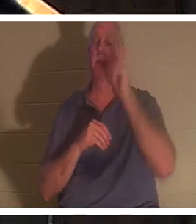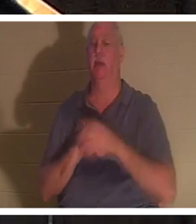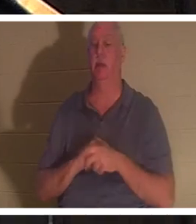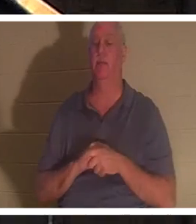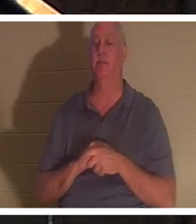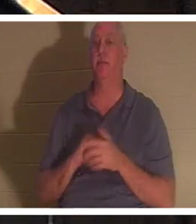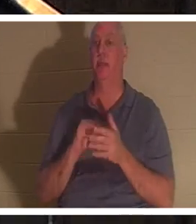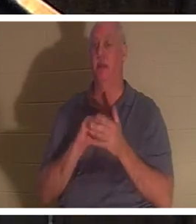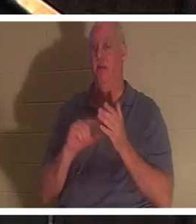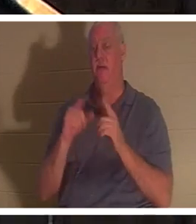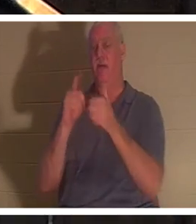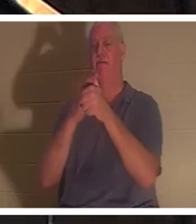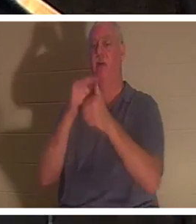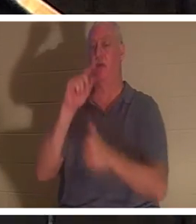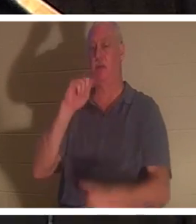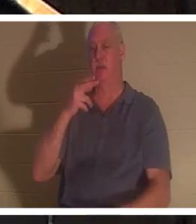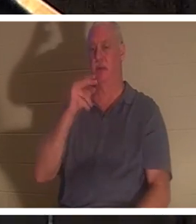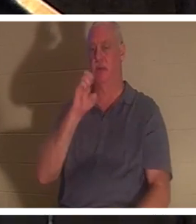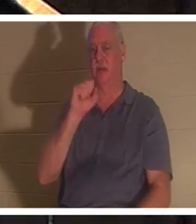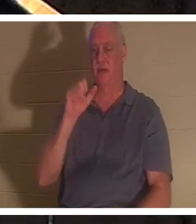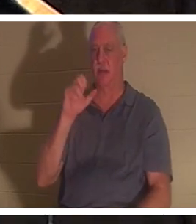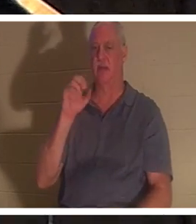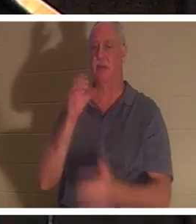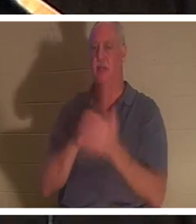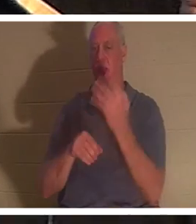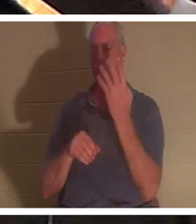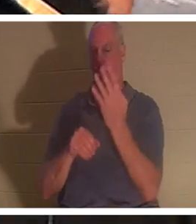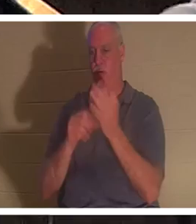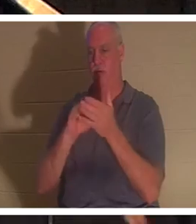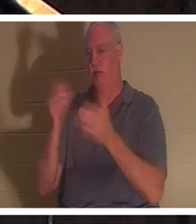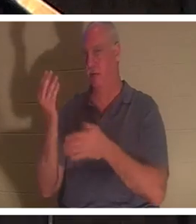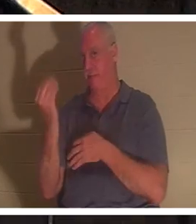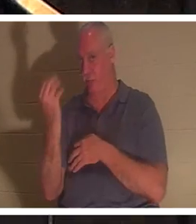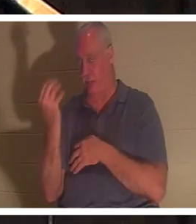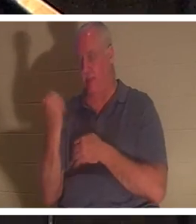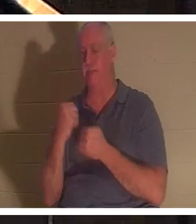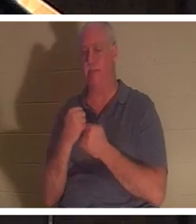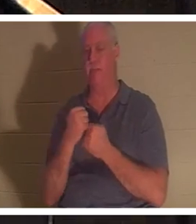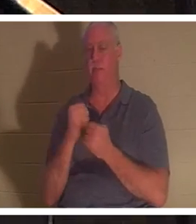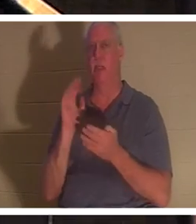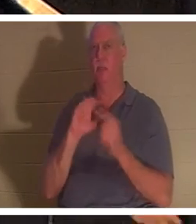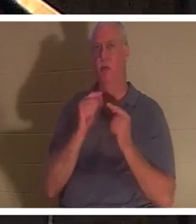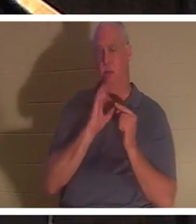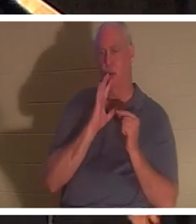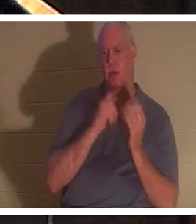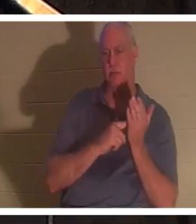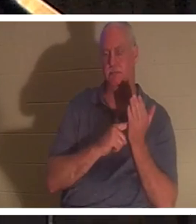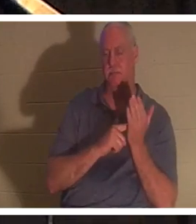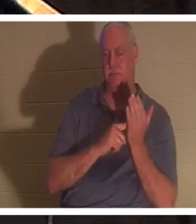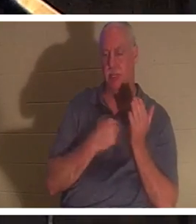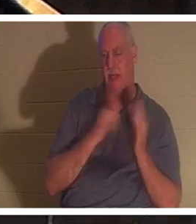4:14. 우리는 제가 이끌고 가르치는 소그룹에서 그것에 대해 이야기해 왔습니다. 저는